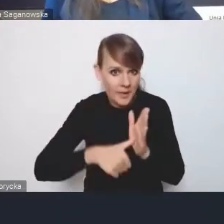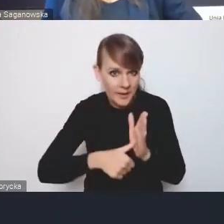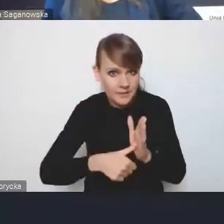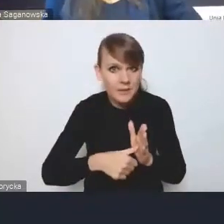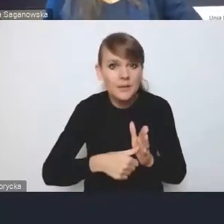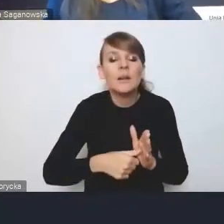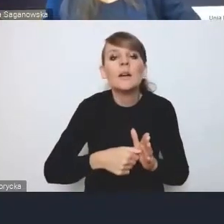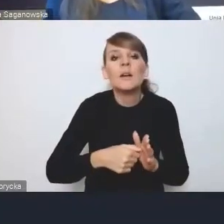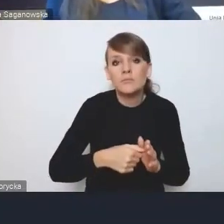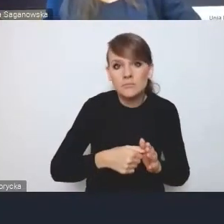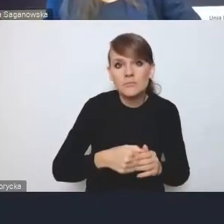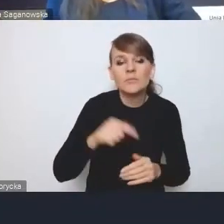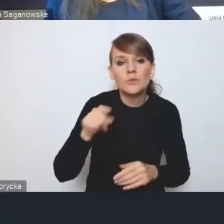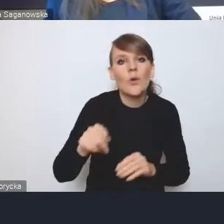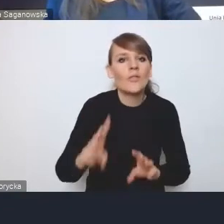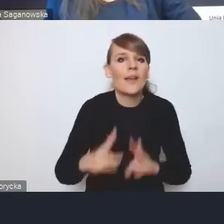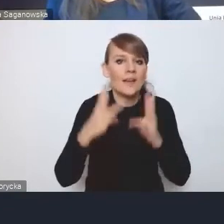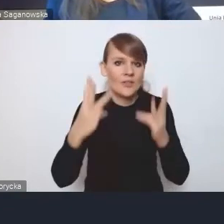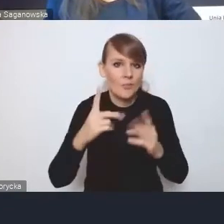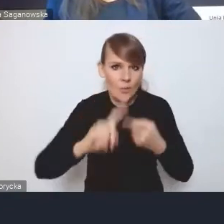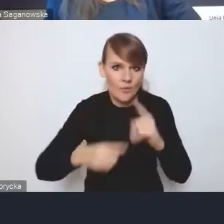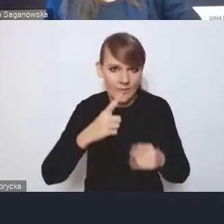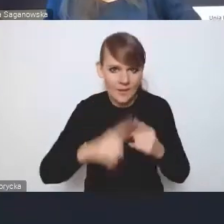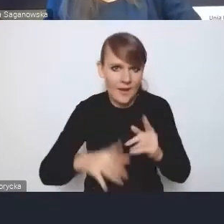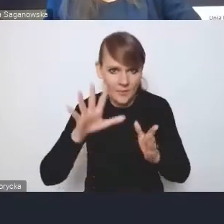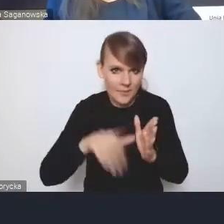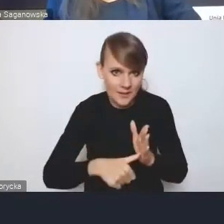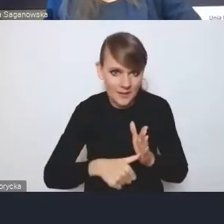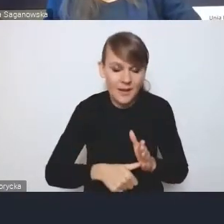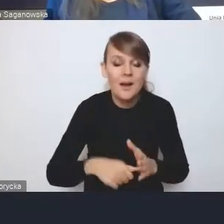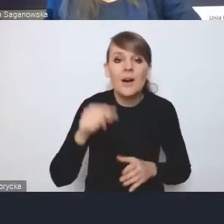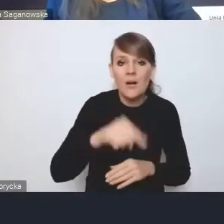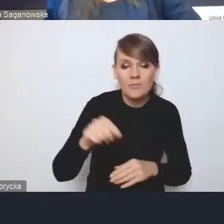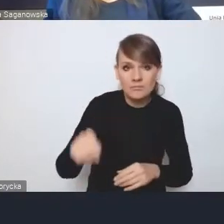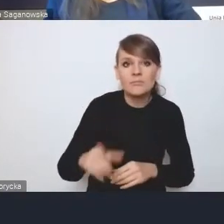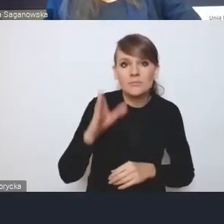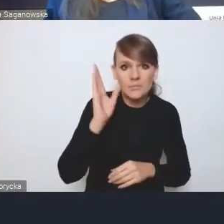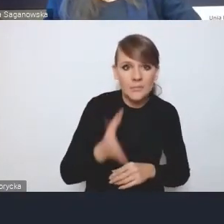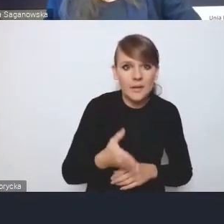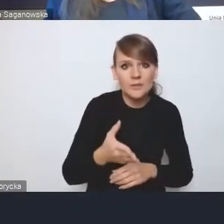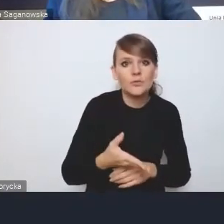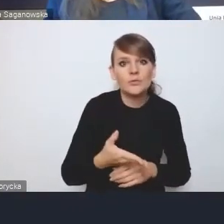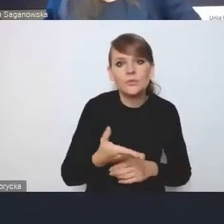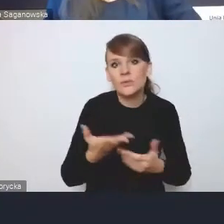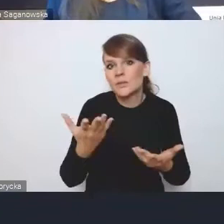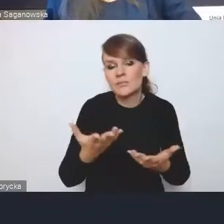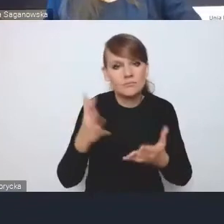to są te najważniejsze polityki miejskie, bo to one przełożą się na jakieś wykonawstwo.